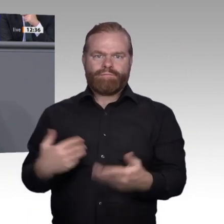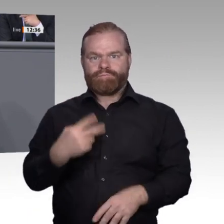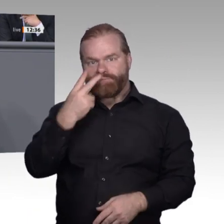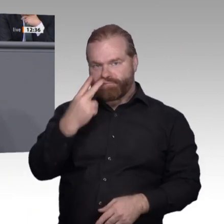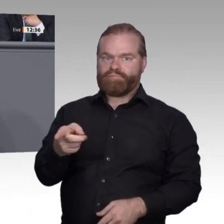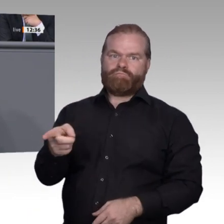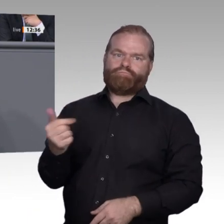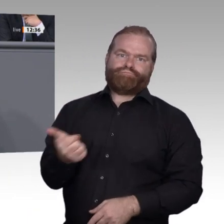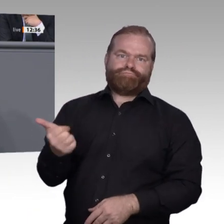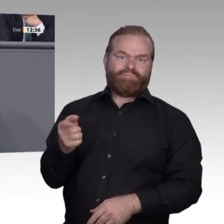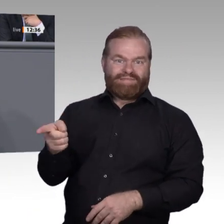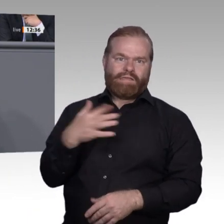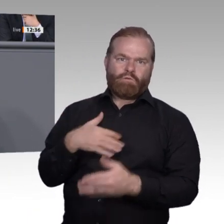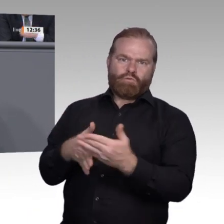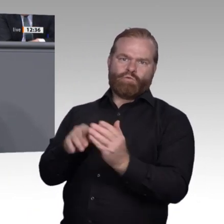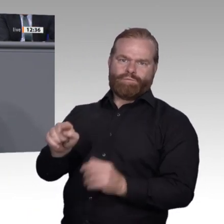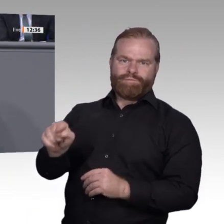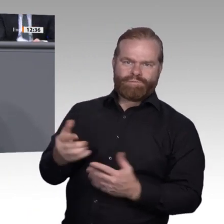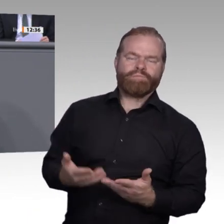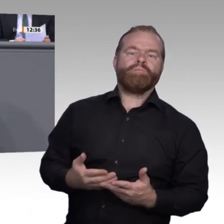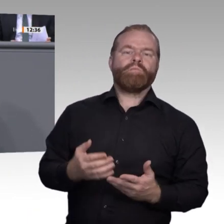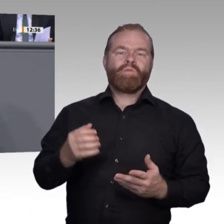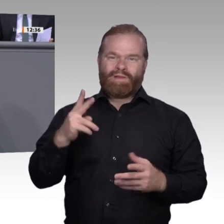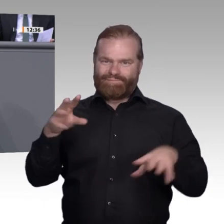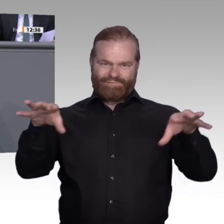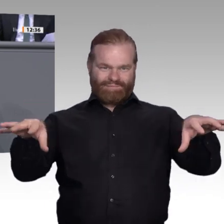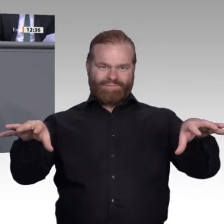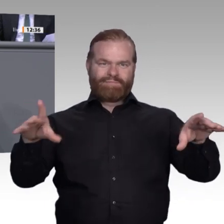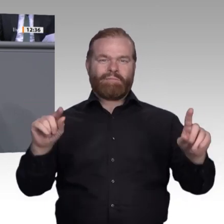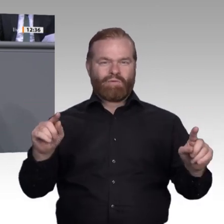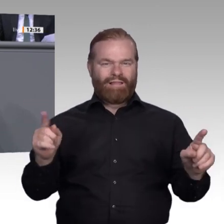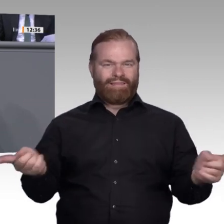Hier möchte ich noch einmal betonen, dass wir eine Stärkung der Berufsschulen, aber